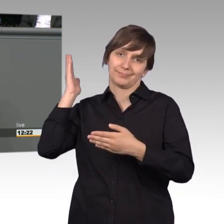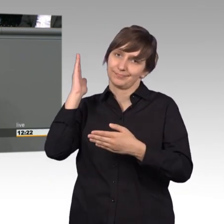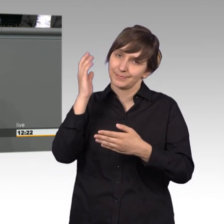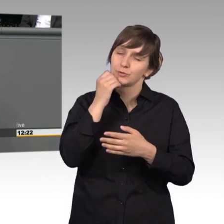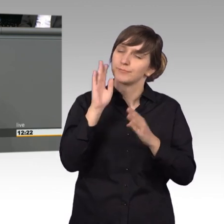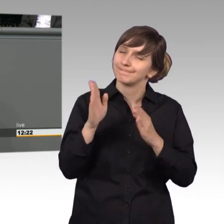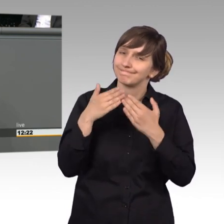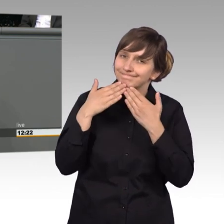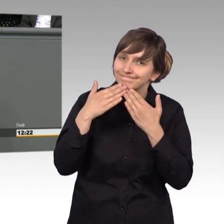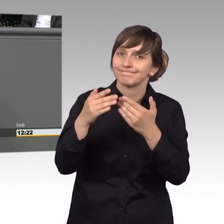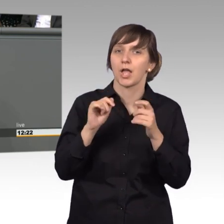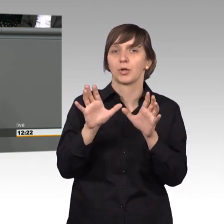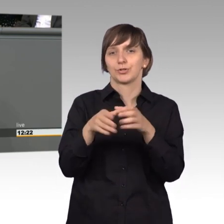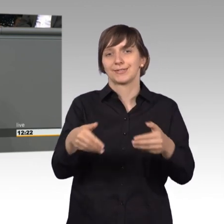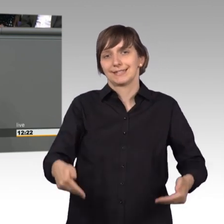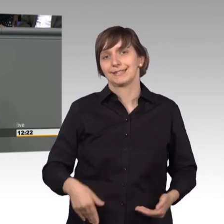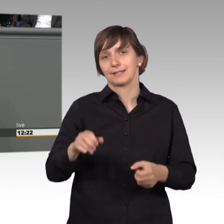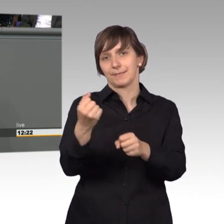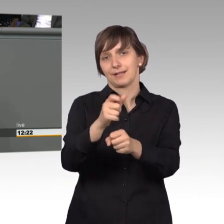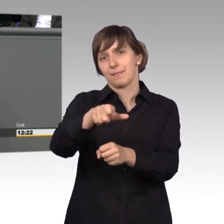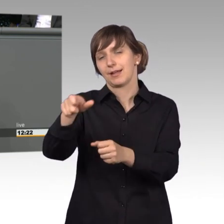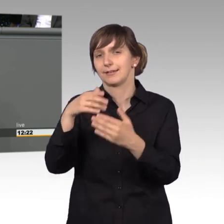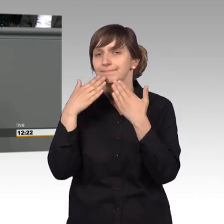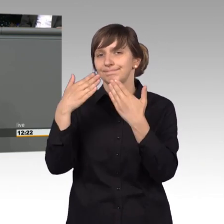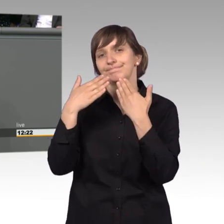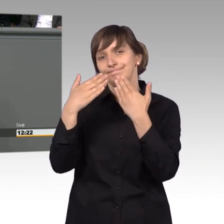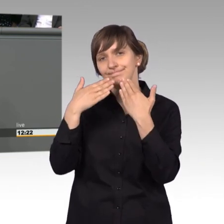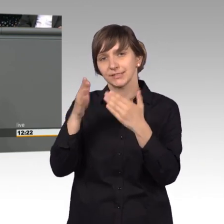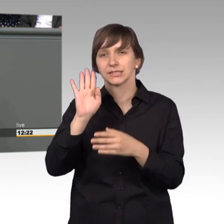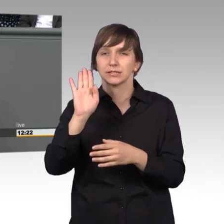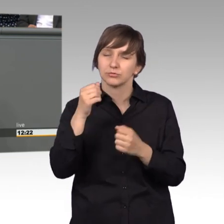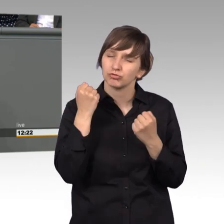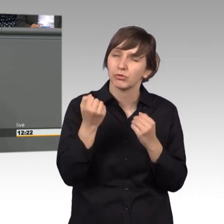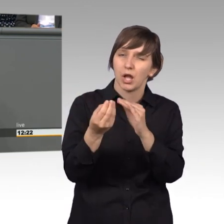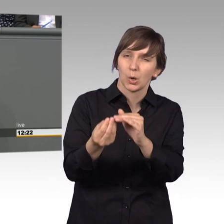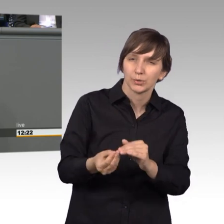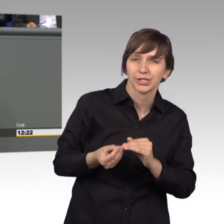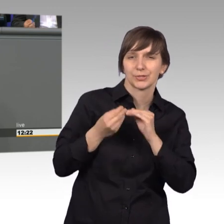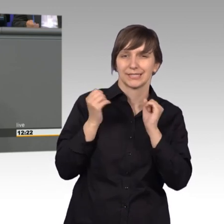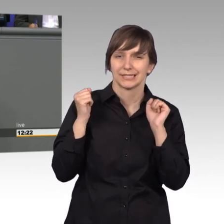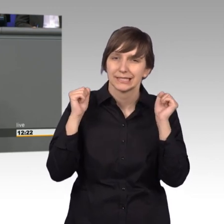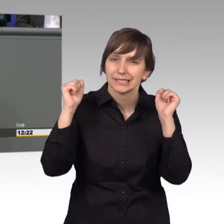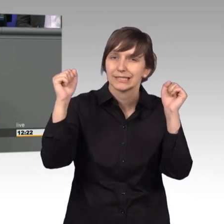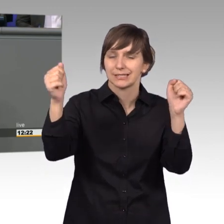bei den Mitarbeitern des Ausschussdienstes bedanken. Ohne Ihre akribische Unterstützung und Ihre immer wieder beeindruckende Expertise,